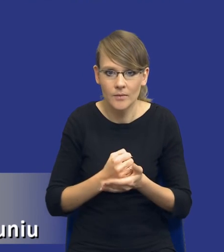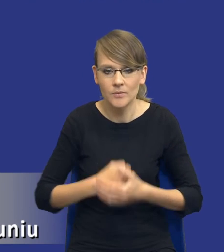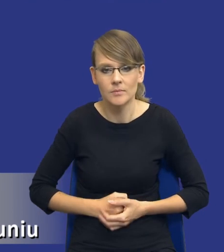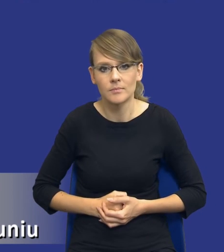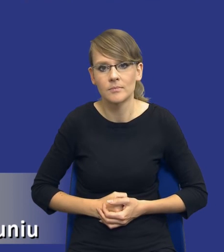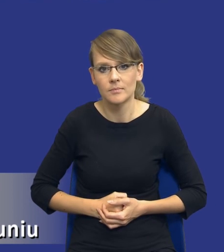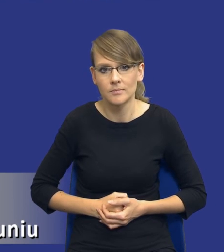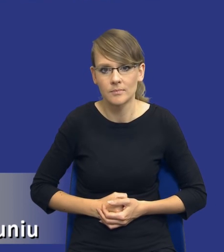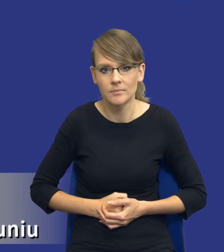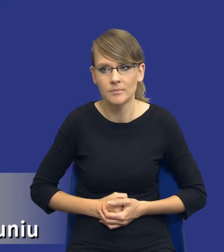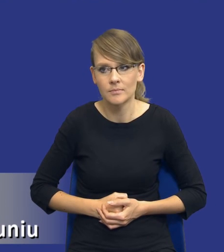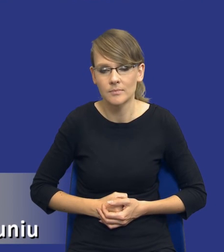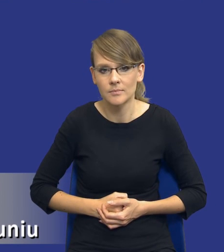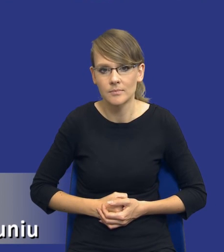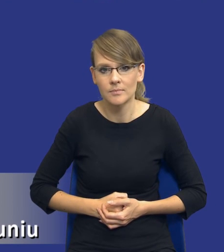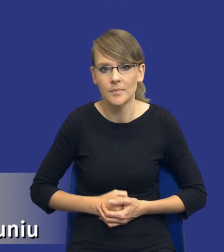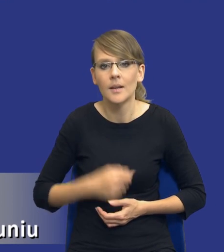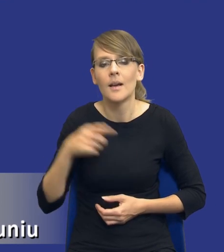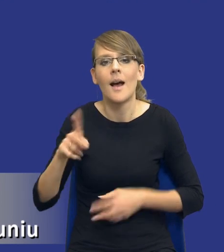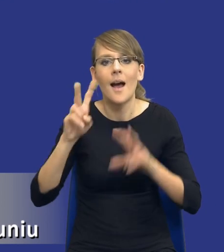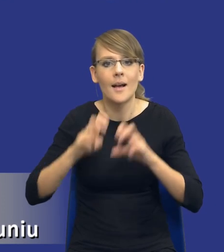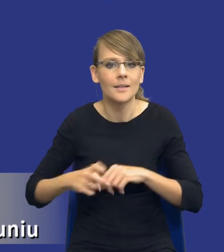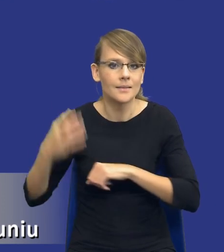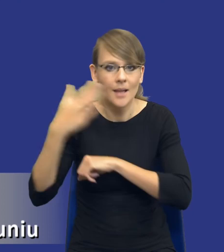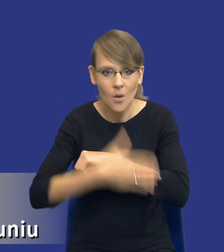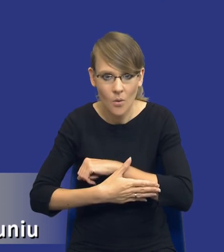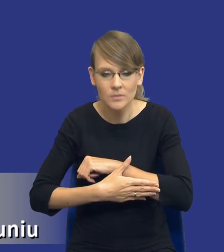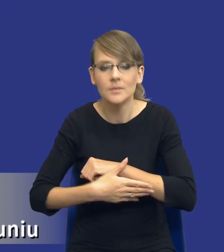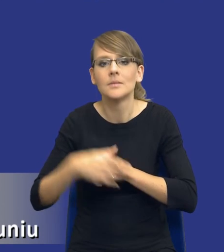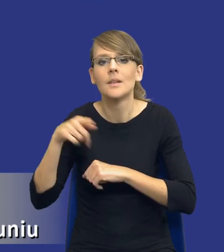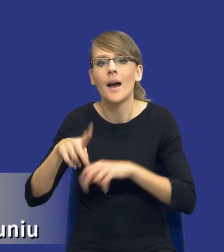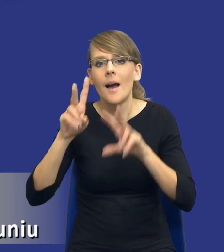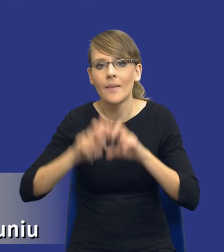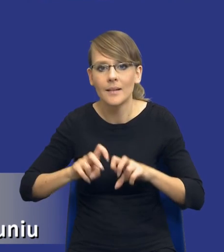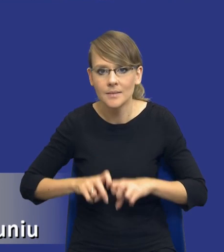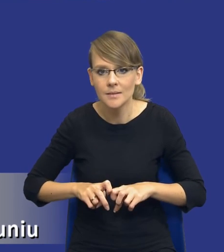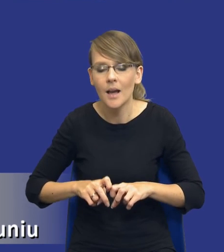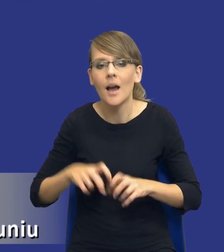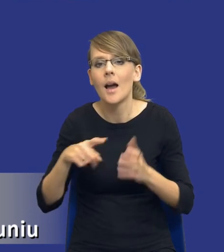jakby dochodzi na sam koniec tej analizy i to, co wynika z tej analizy rzeczywiście, to, co już jest wniesione